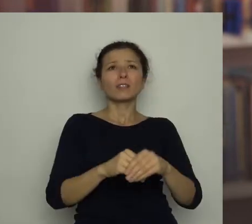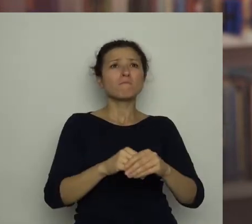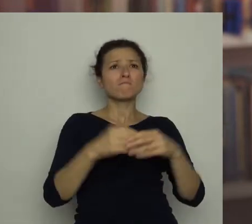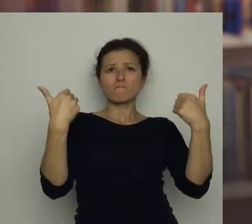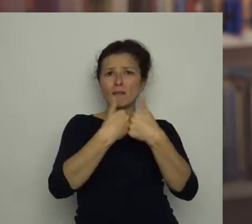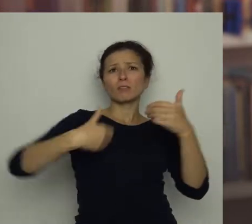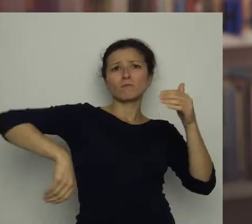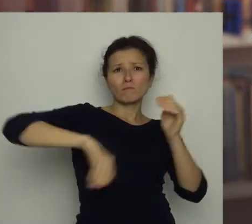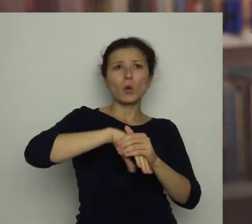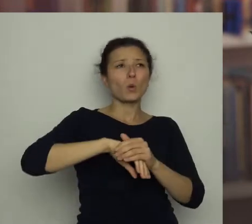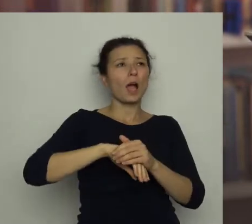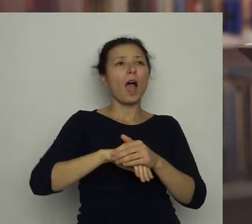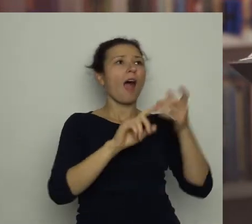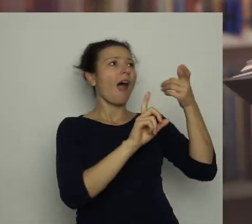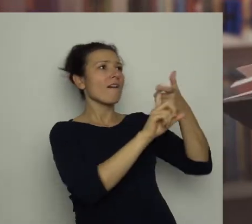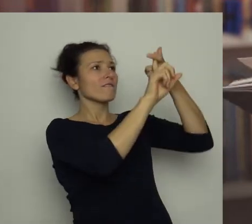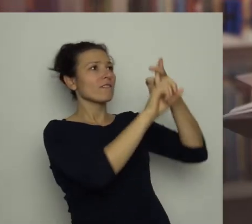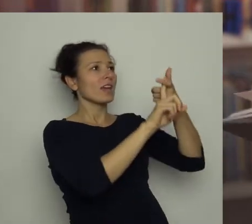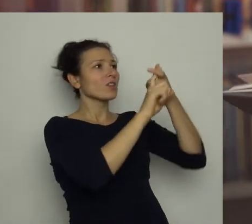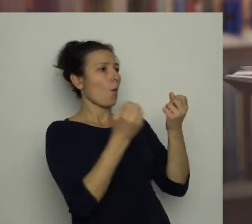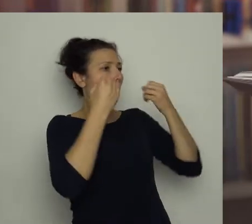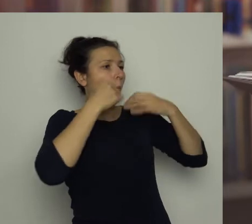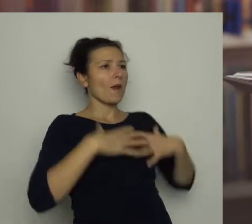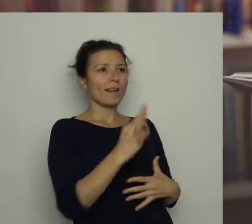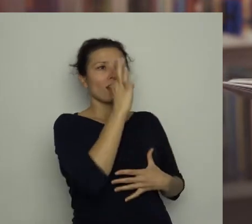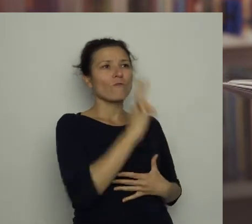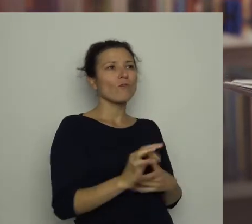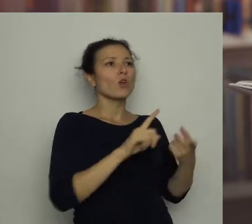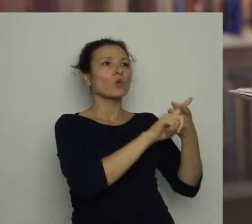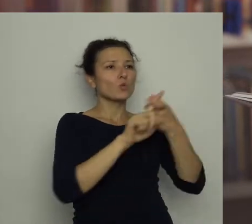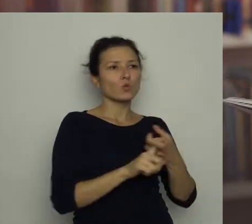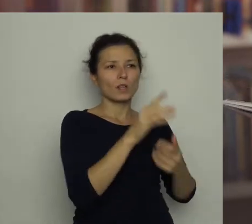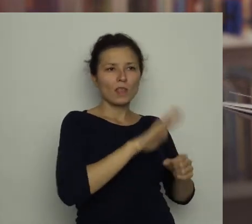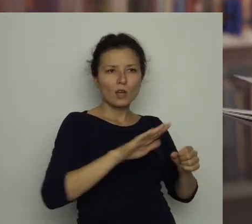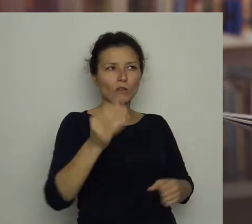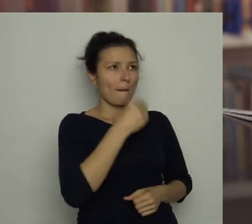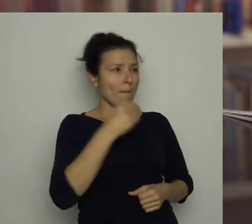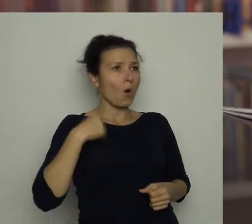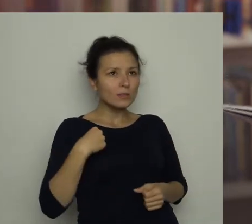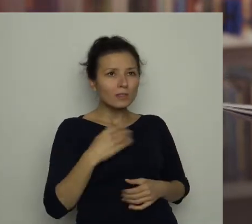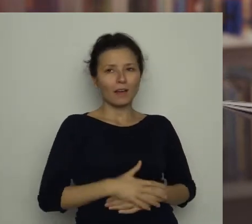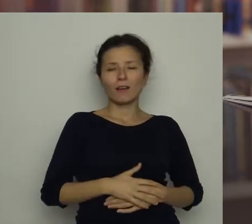Na wieszaku wisiał strój polskiej drużyny narodowej. Wszystko to było bardzo intrygujące.